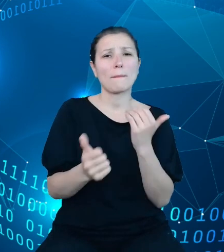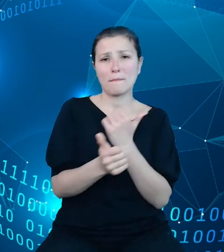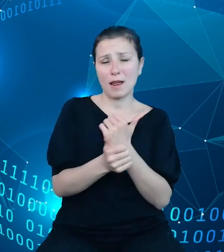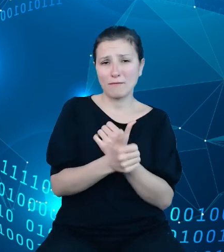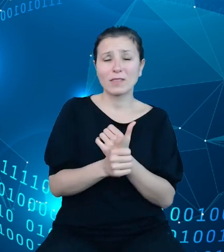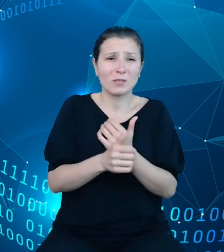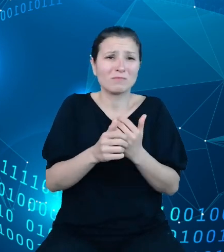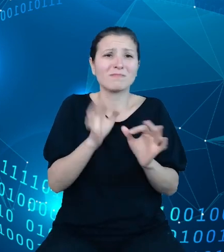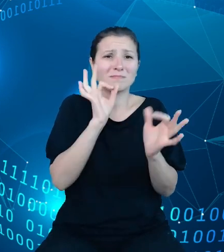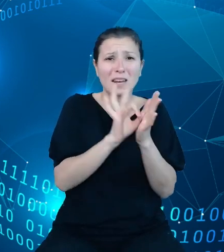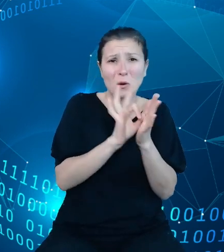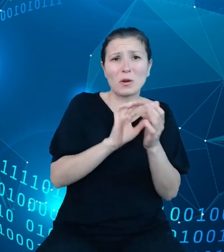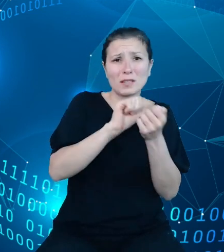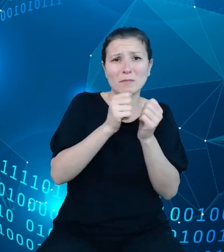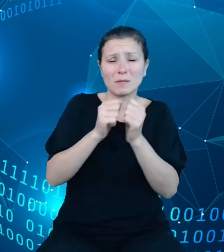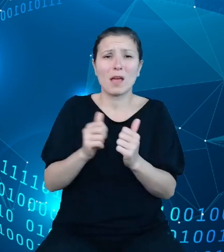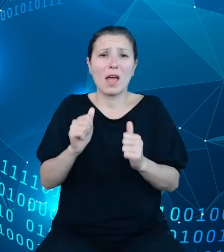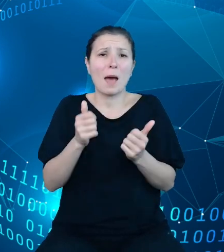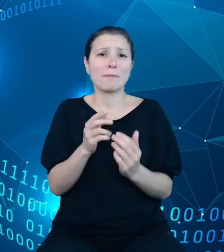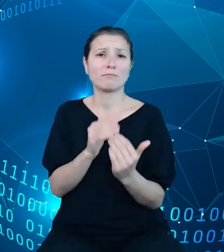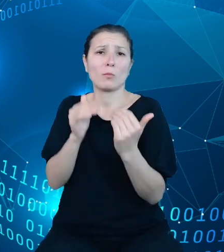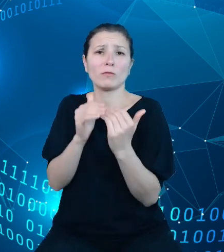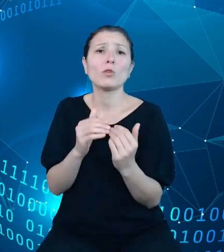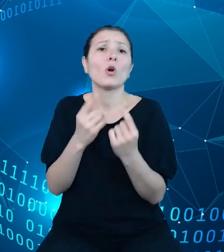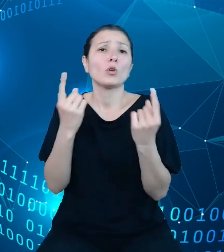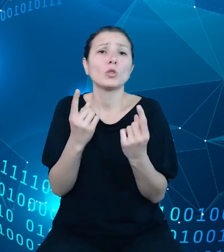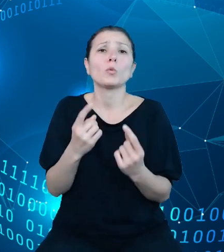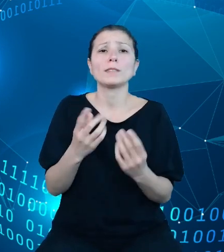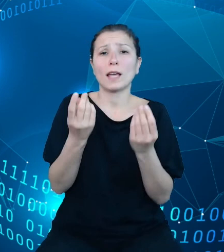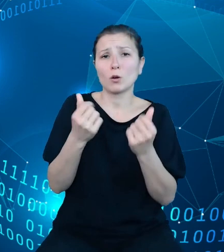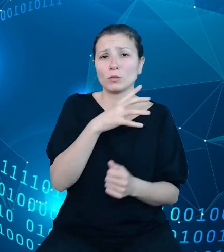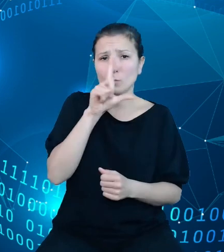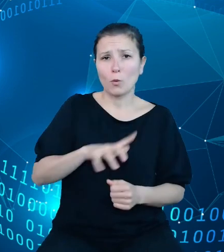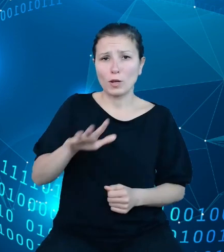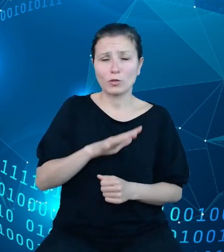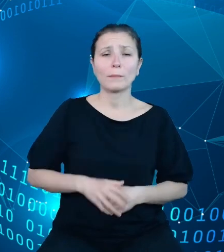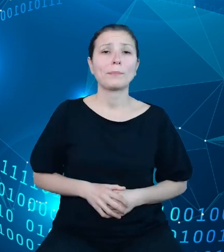społeczno-ekonomicznej rzeczywistości. Dzięki pracy zespołu projektowego nasze